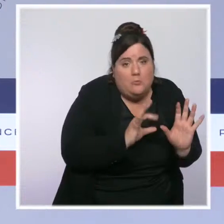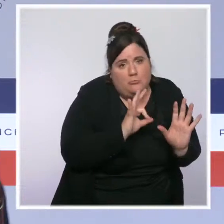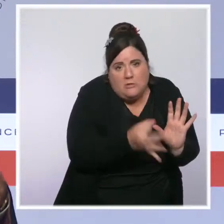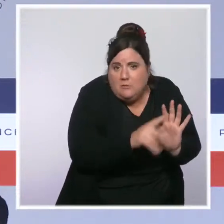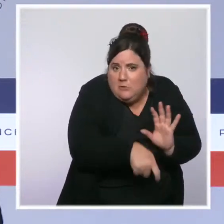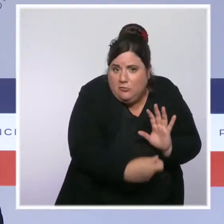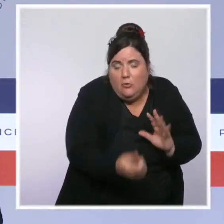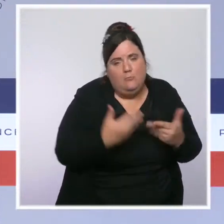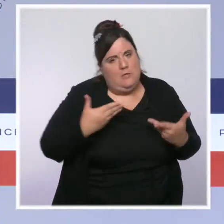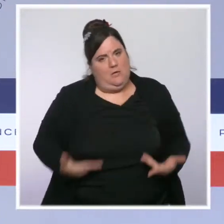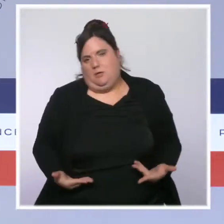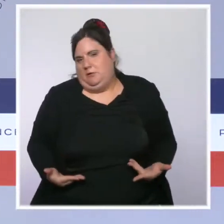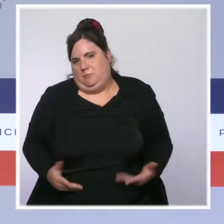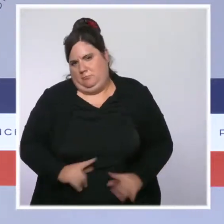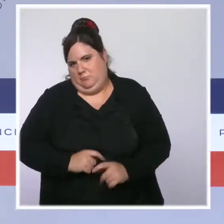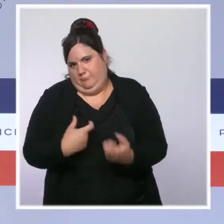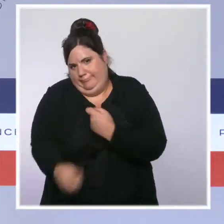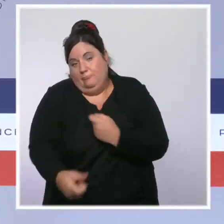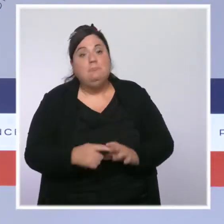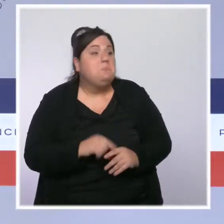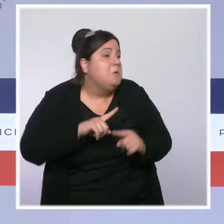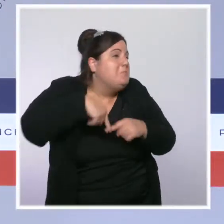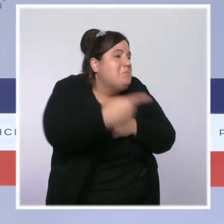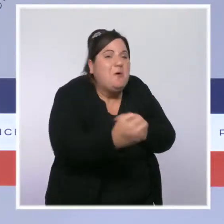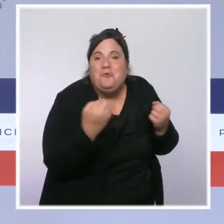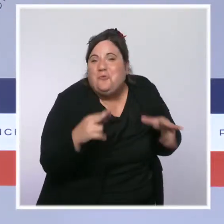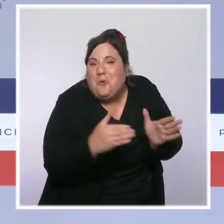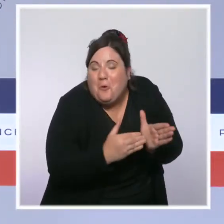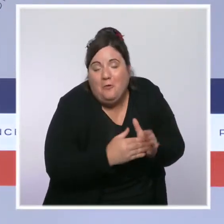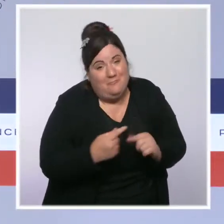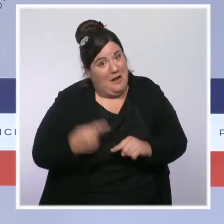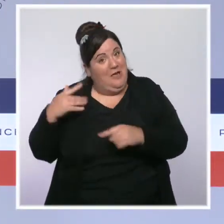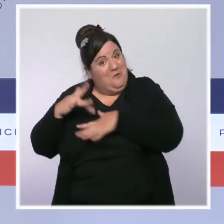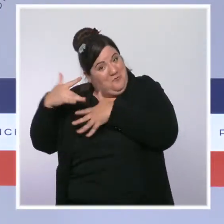et je suis sûr que j'aurai l'occasion de le faire à nouveau, puisque ça a déjà été le cas, dans les jours qui viennent.